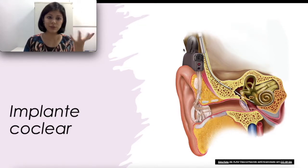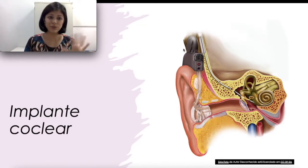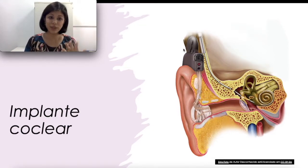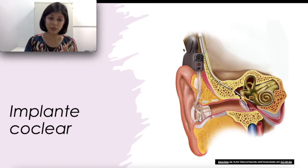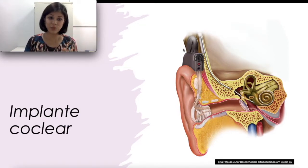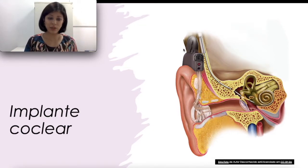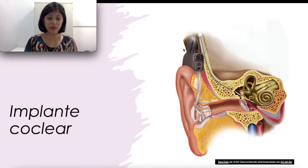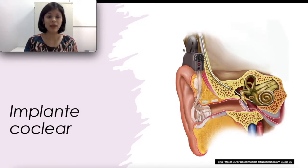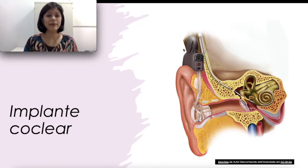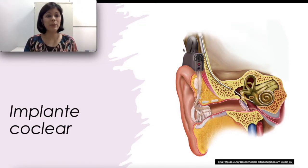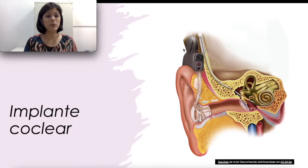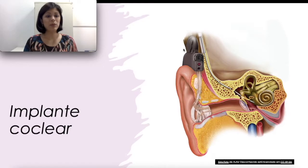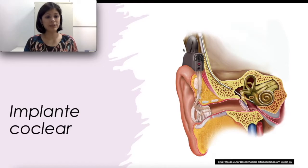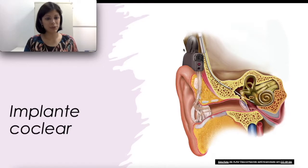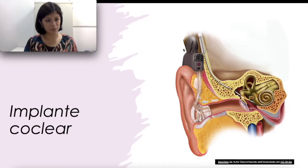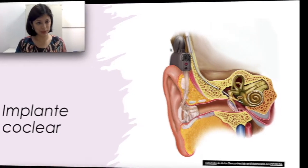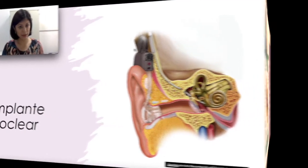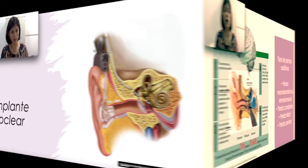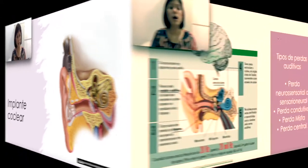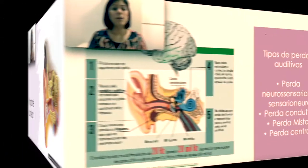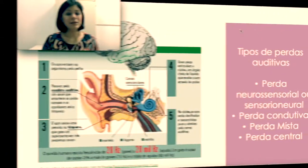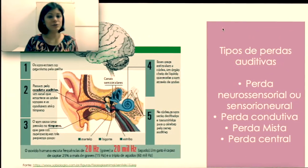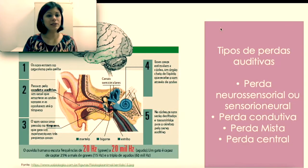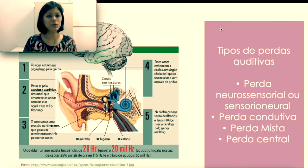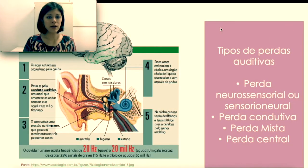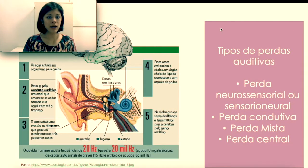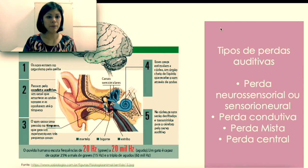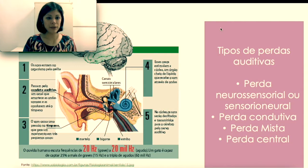um terço da população implantada. “Mas o implante coclear pode ser indicado para